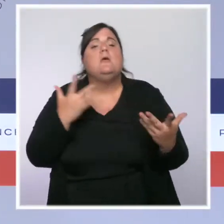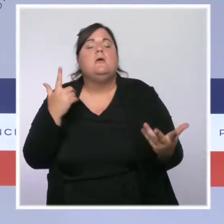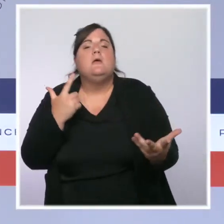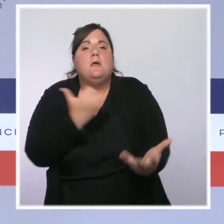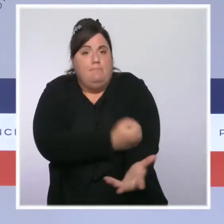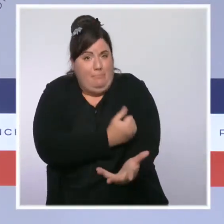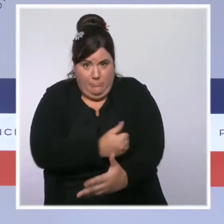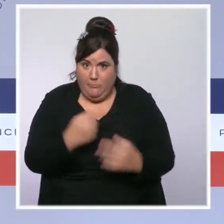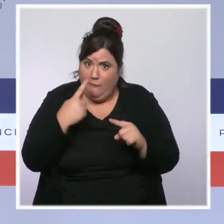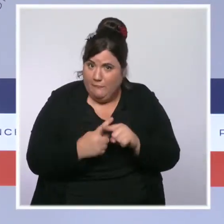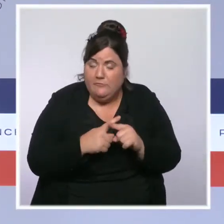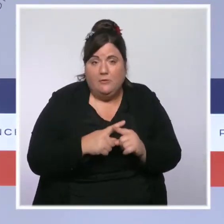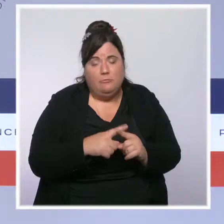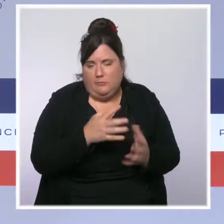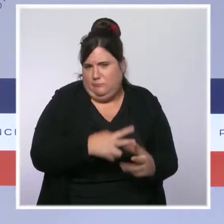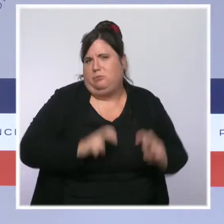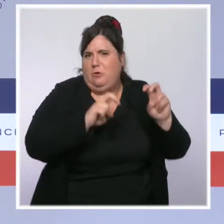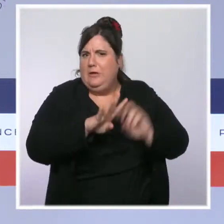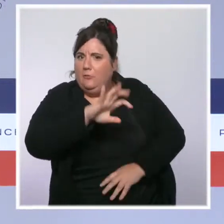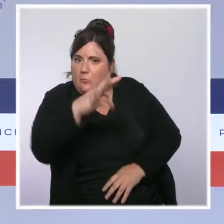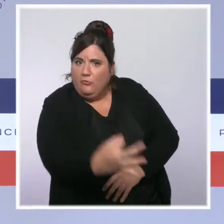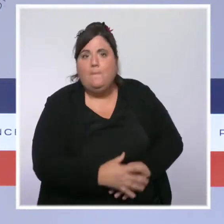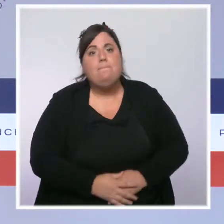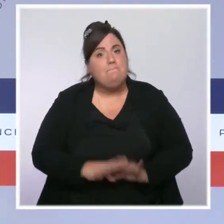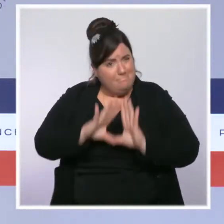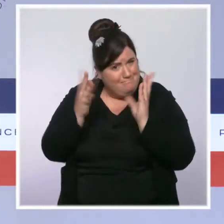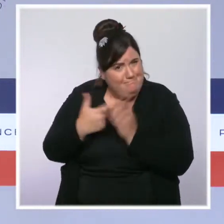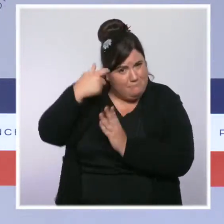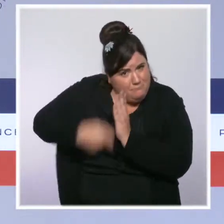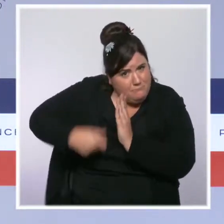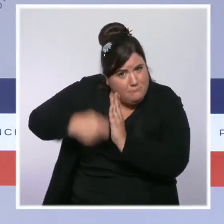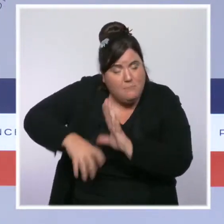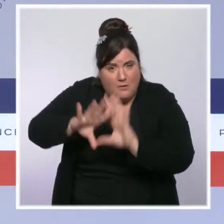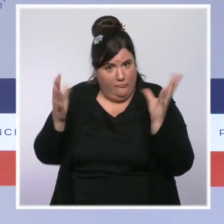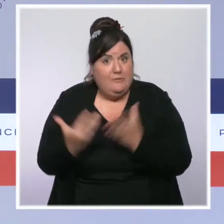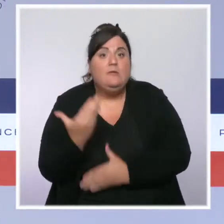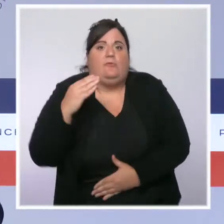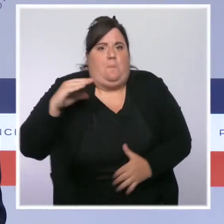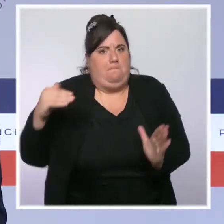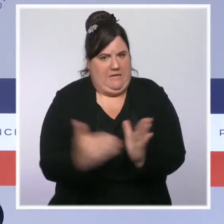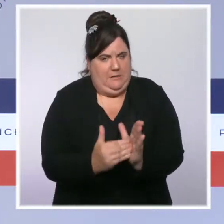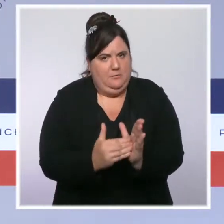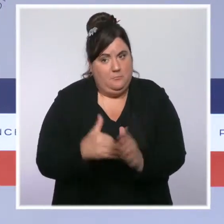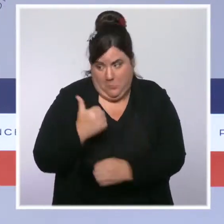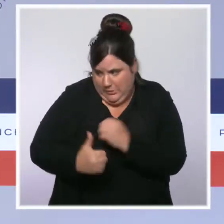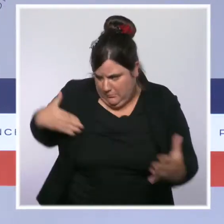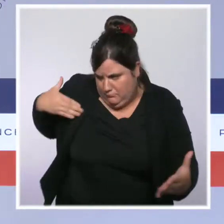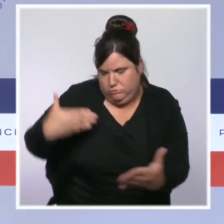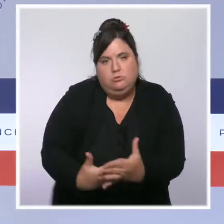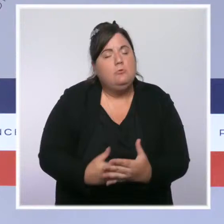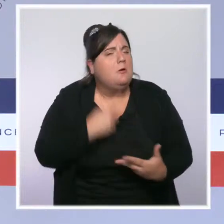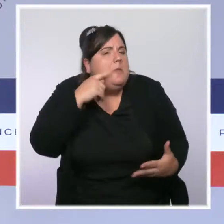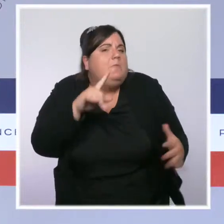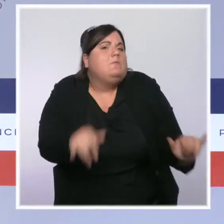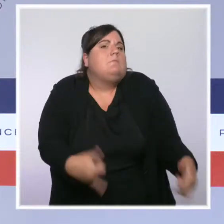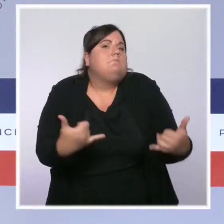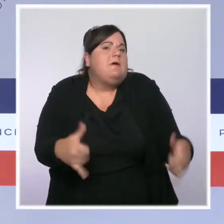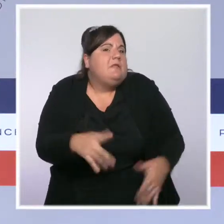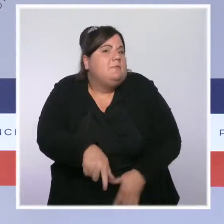100 000 ont été dressées en une année. Mais évidemment beaucoup reste à accomplir. Beaucoup reste encore à construire et à consolider.